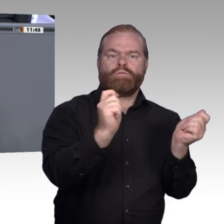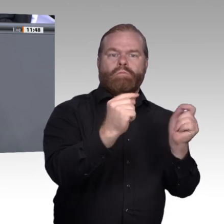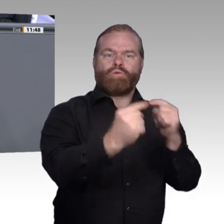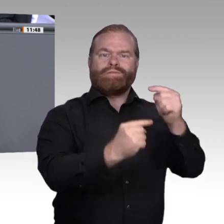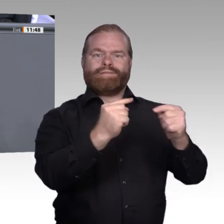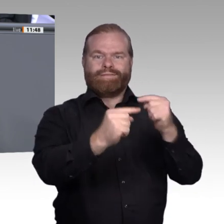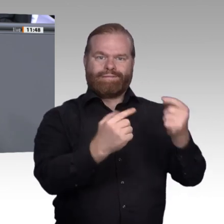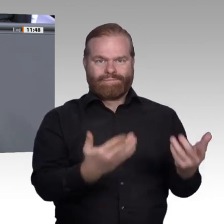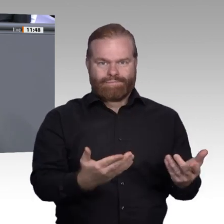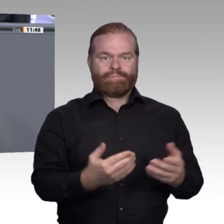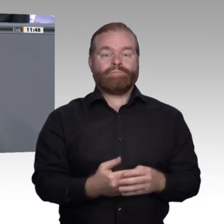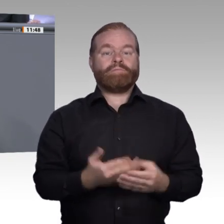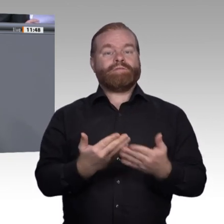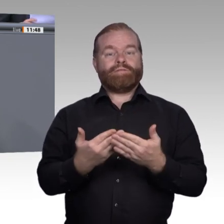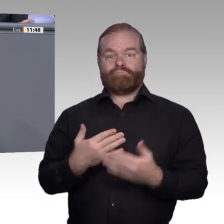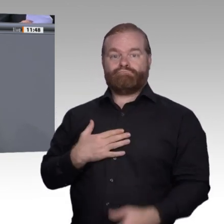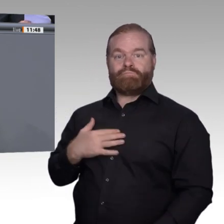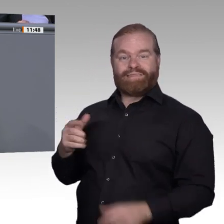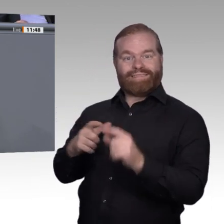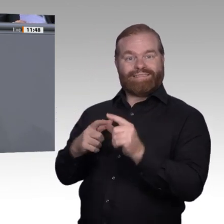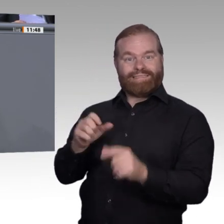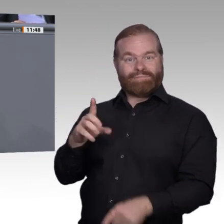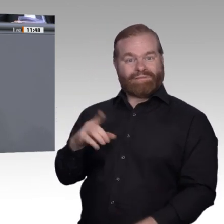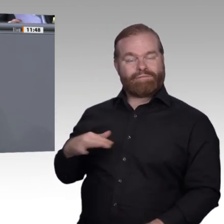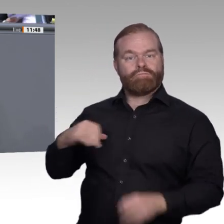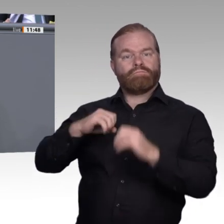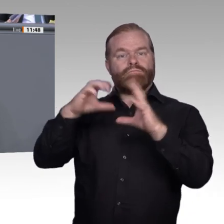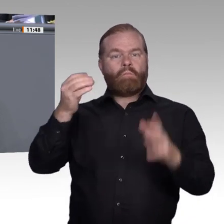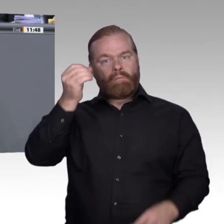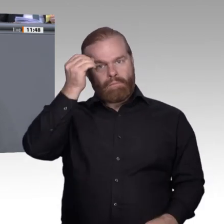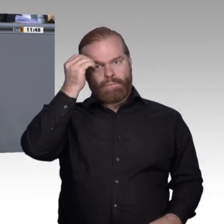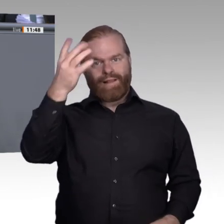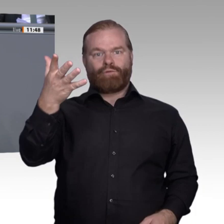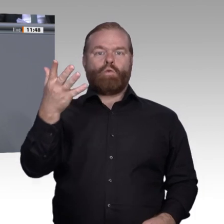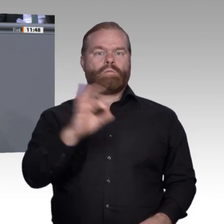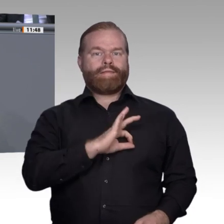von Fachkräften. Es geht nicht um die Verwertbarkeit auf dem Arbeitsmarkt. Berufsbildung ist